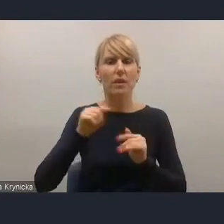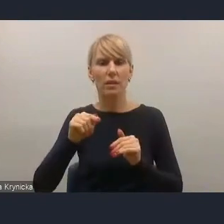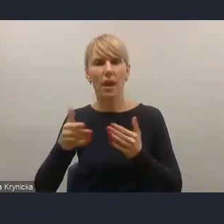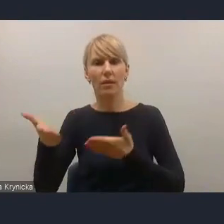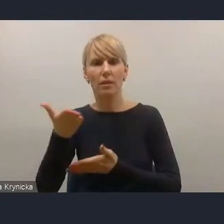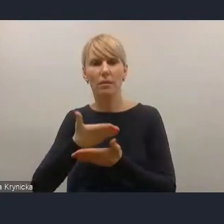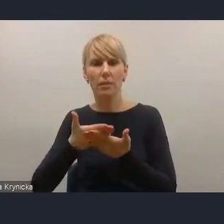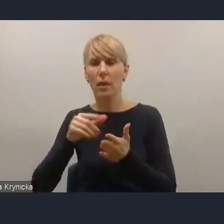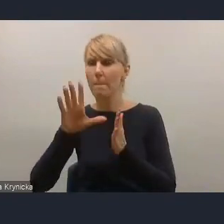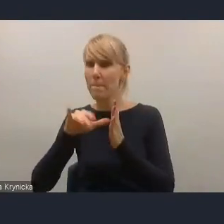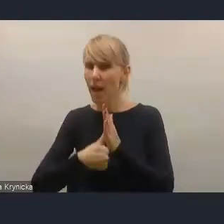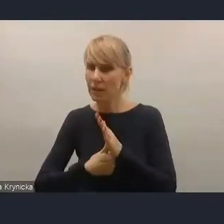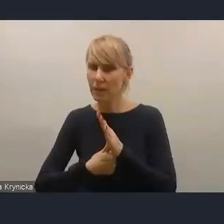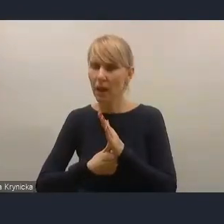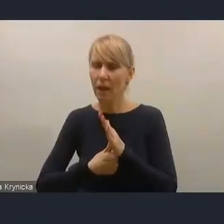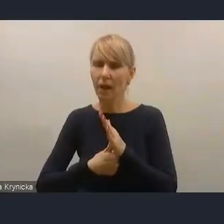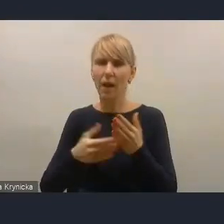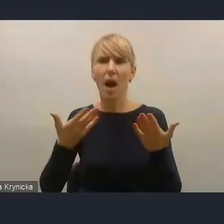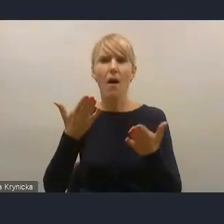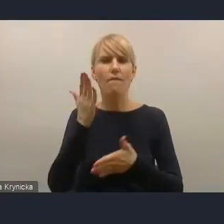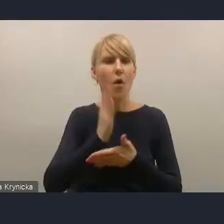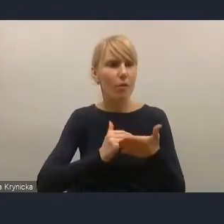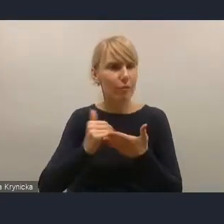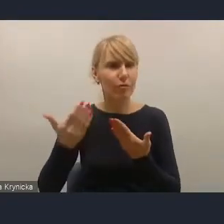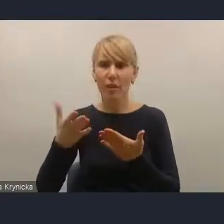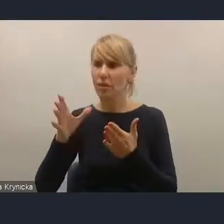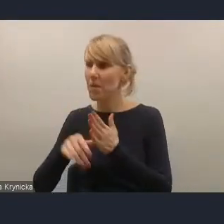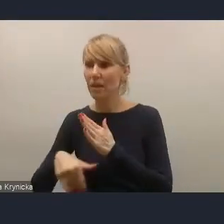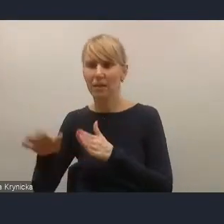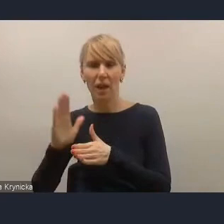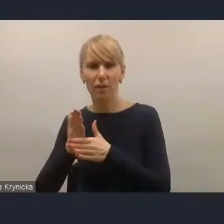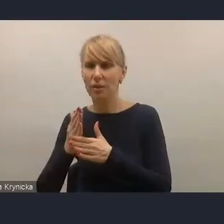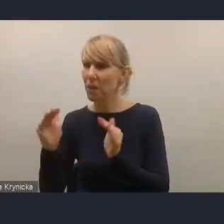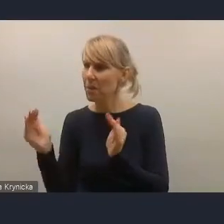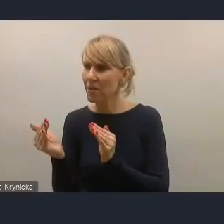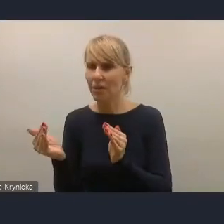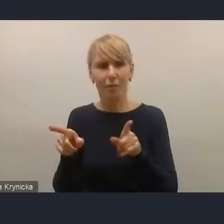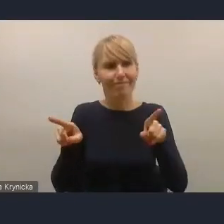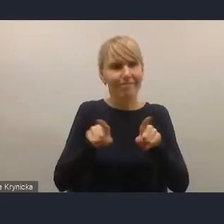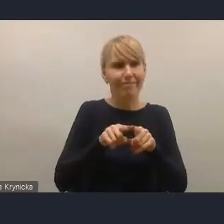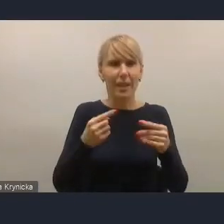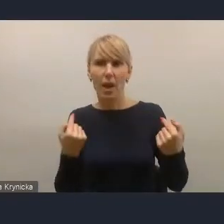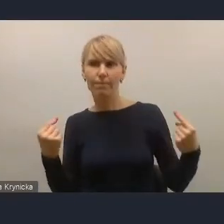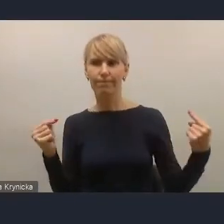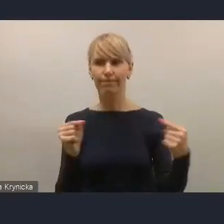czy to zarówno miasta wojewódzkiego, czy tego miasta średniego mniejszego, więc było to dużym wyzwaniem